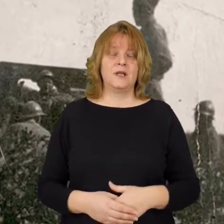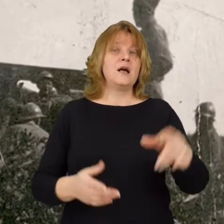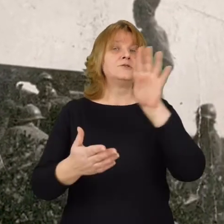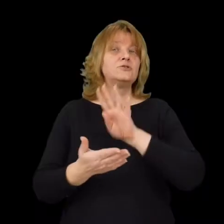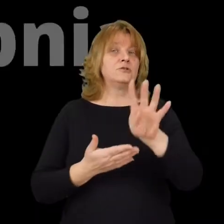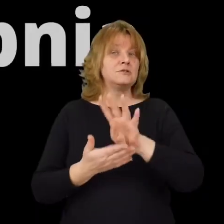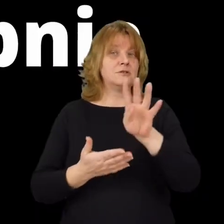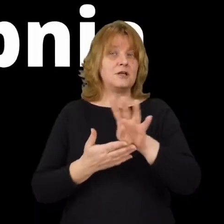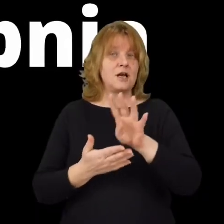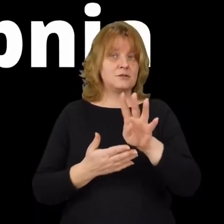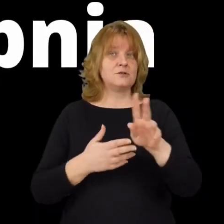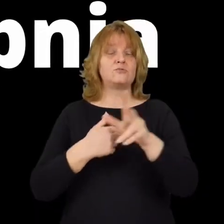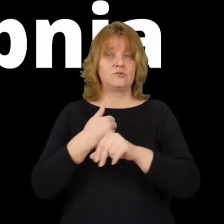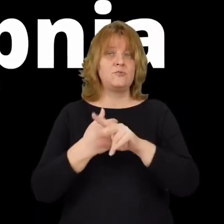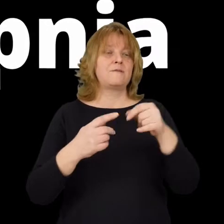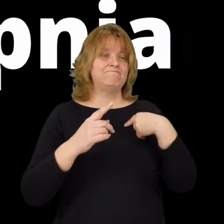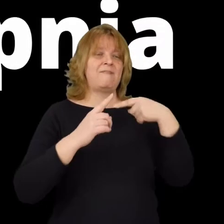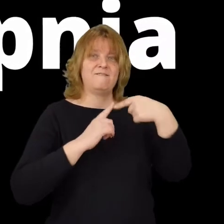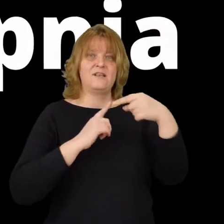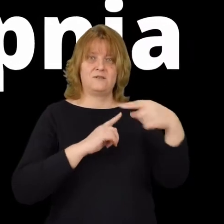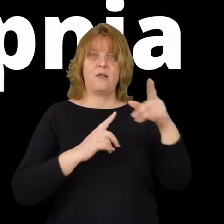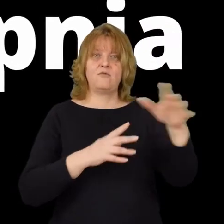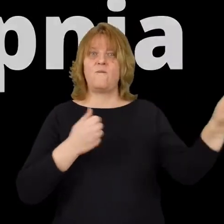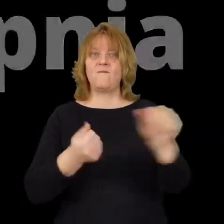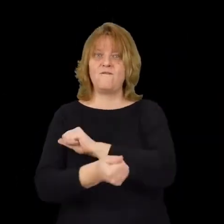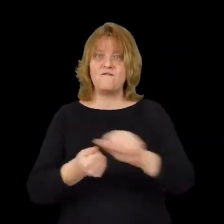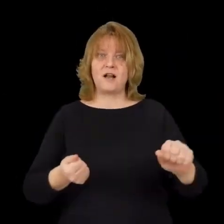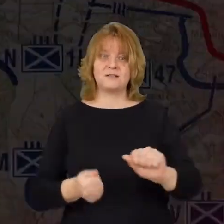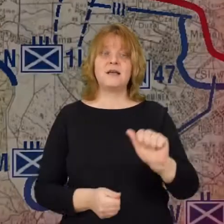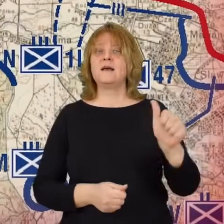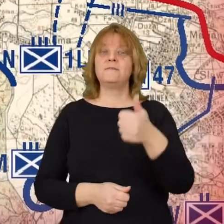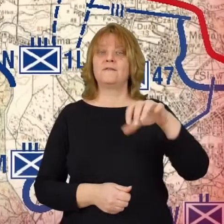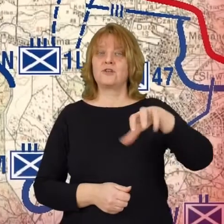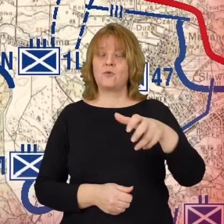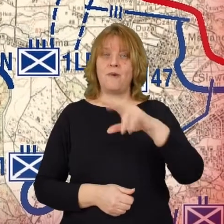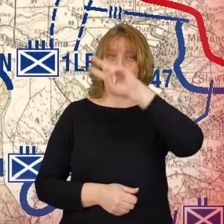i 14 zostają skierowane do walki 1 litewsko-białoruska